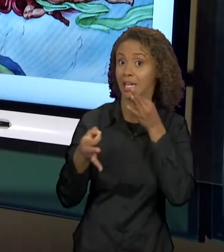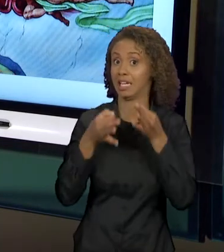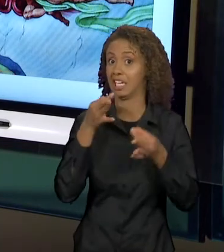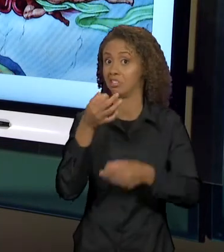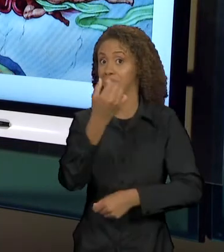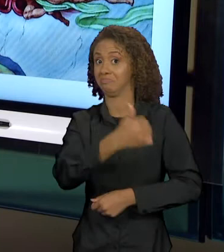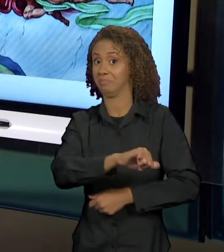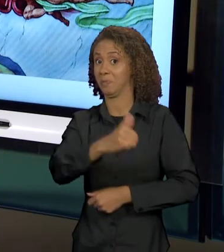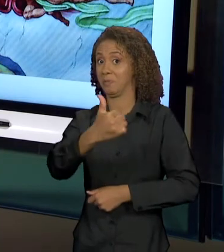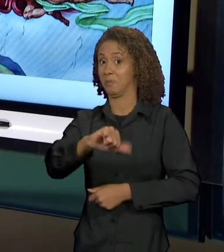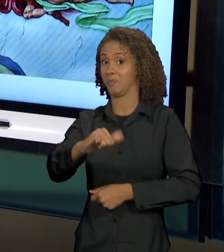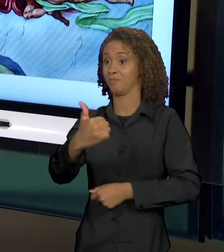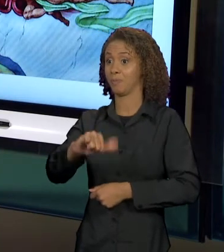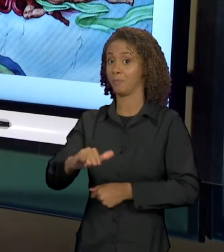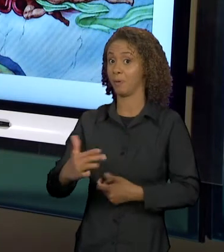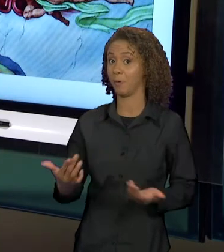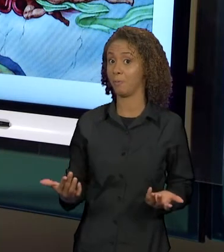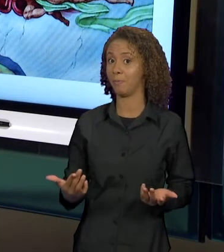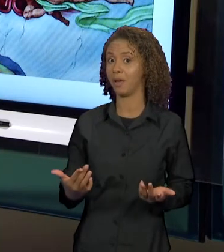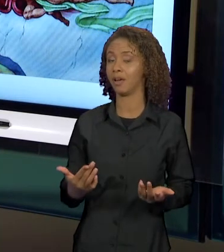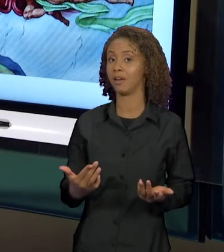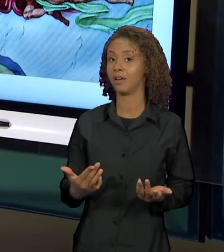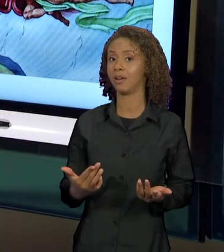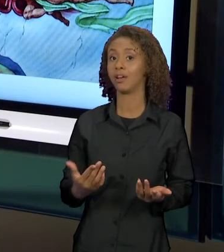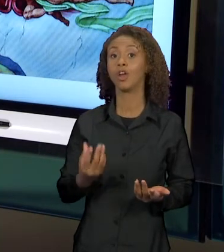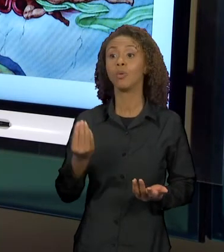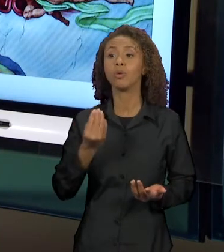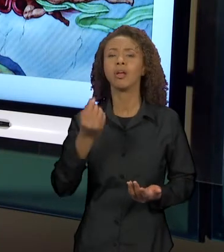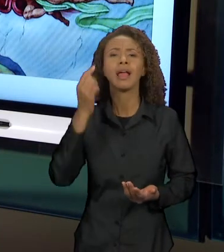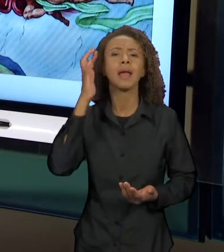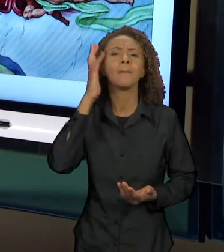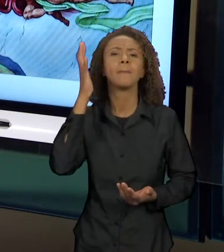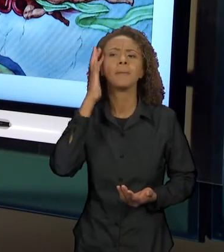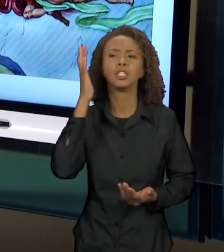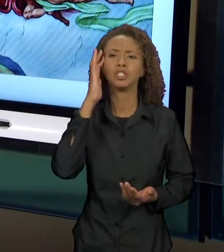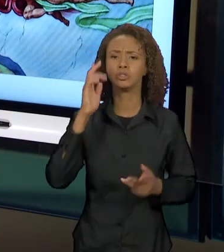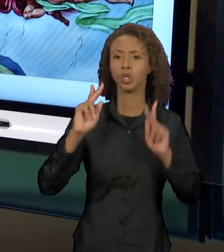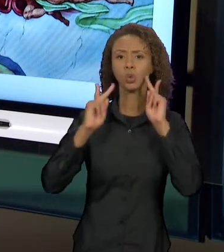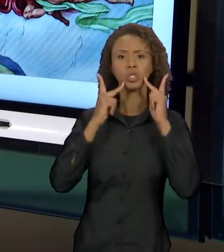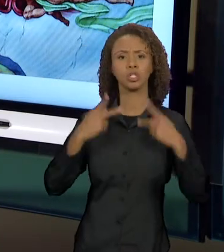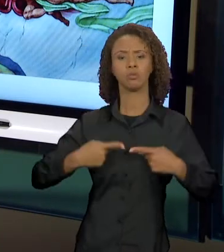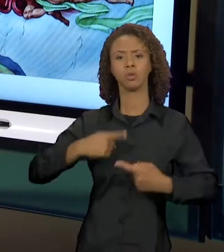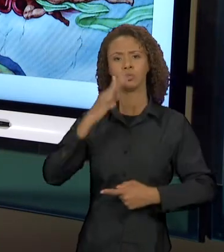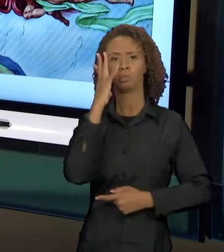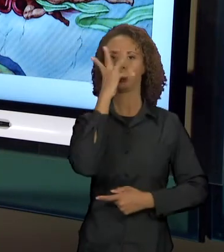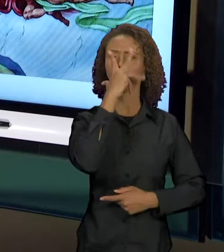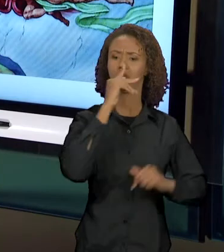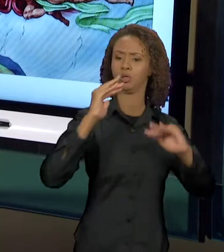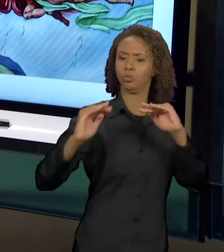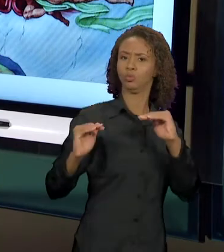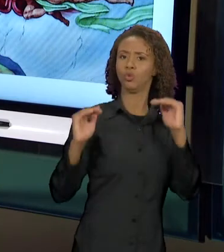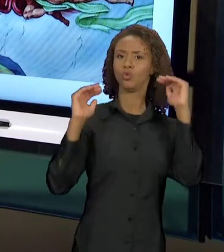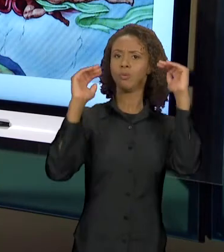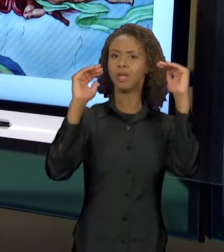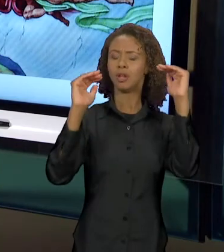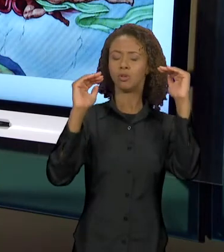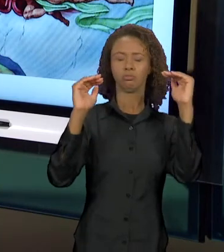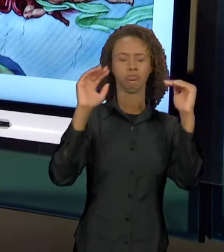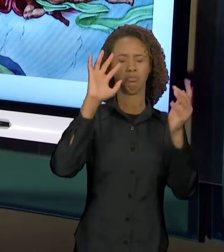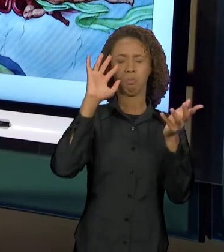PENSADO PARA SER UM HOMEM SUBLIME, UM HOMEM BELO, UM HOMEM SUPERIOR. PARA ISSO, A GENTE PRECISA